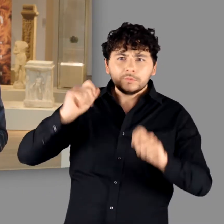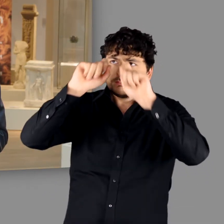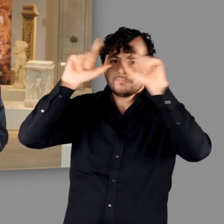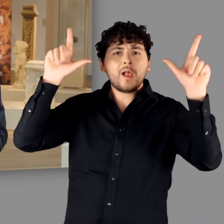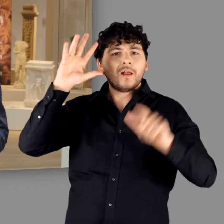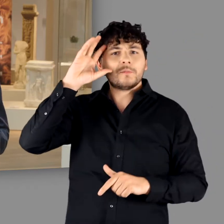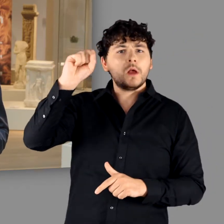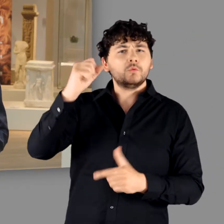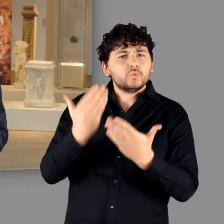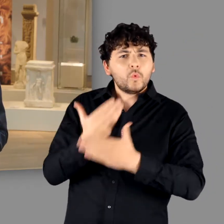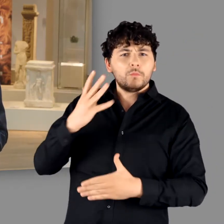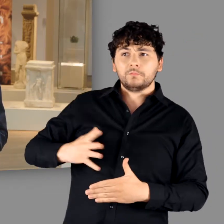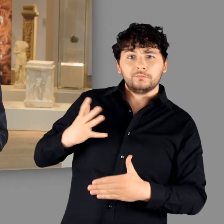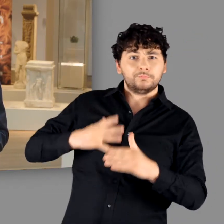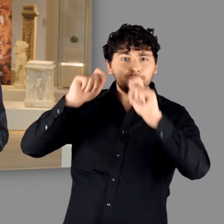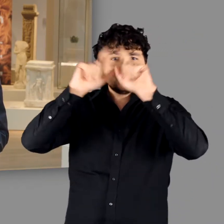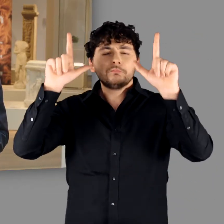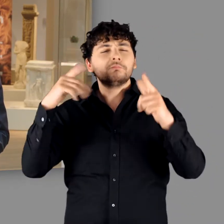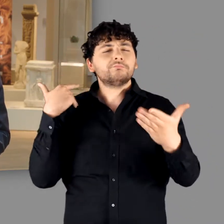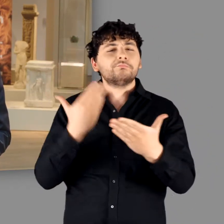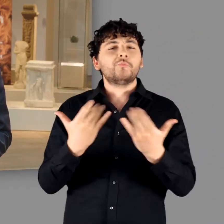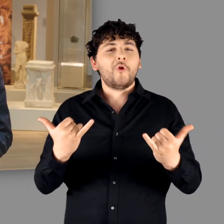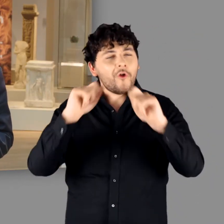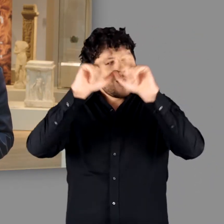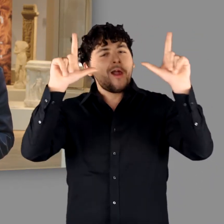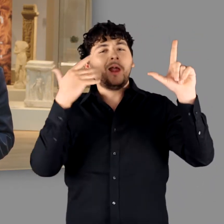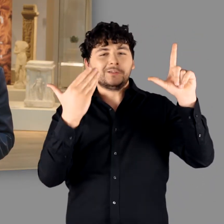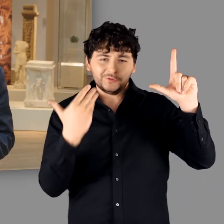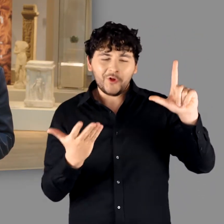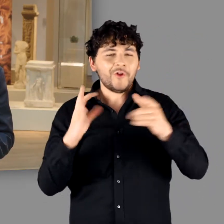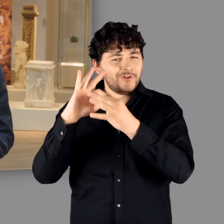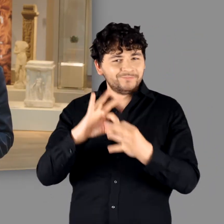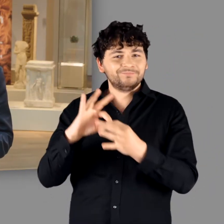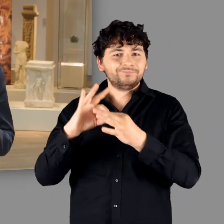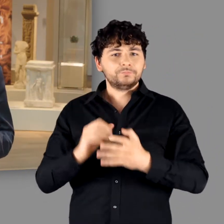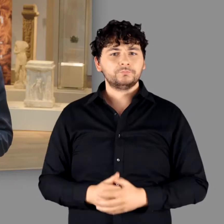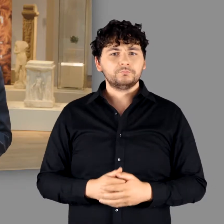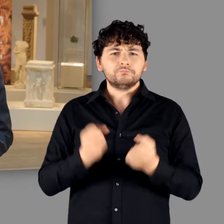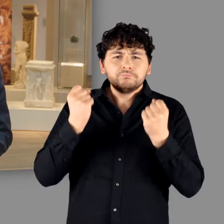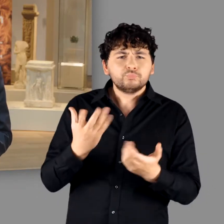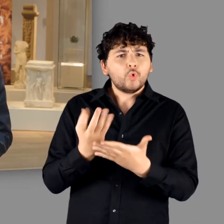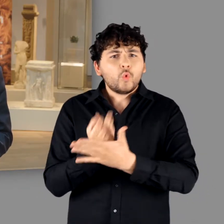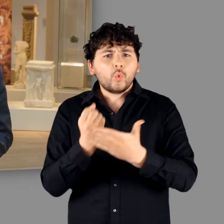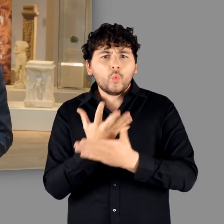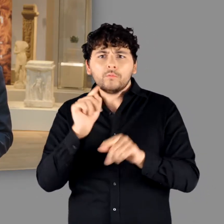deren Ausläufer noch heute unsere Sicht auf Germanen prägen und vor allem in der Populärkultur